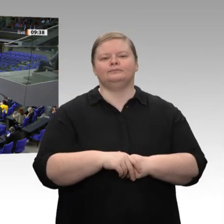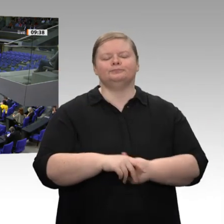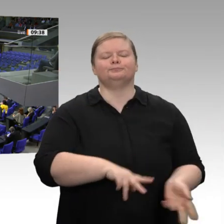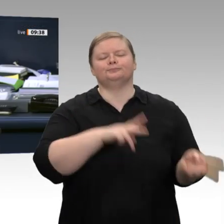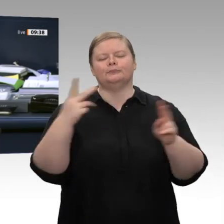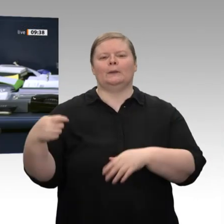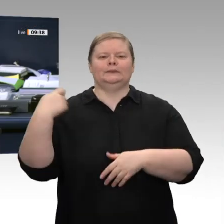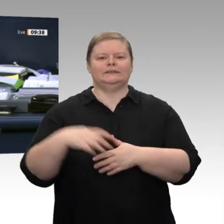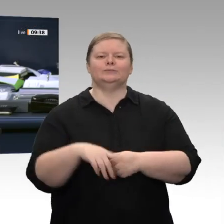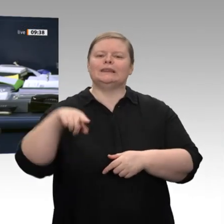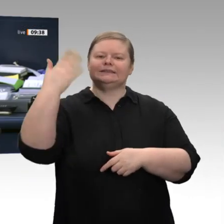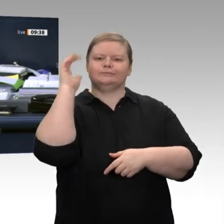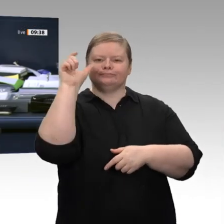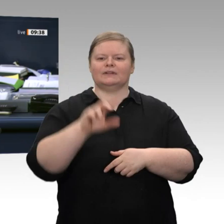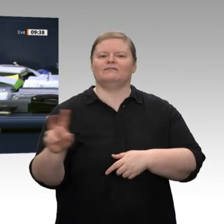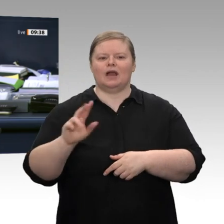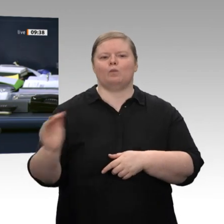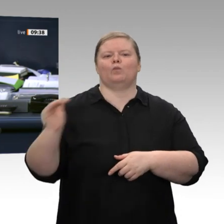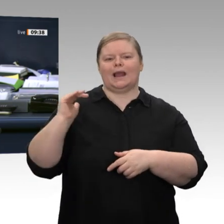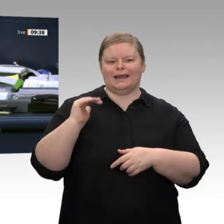Nächster Redner ist der Kollege Klaus Ernst, Die Linke.